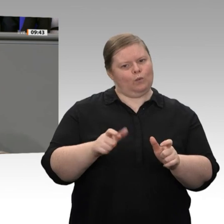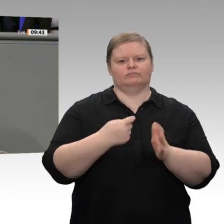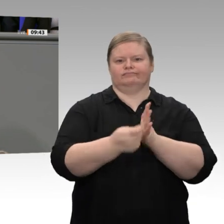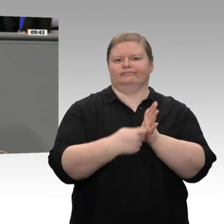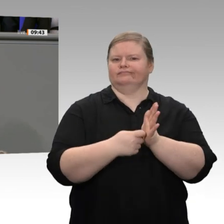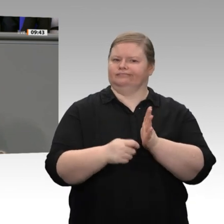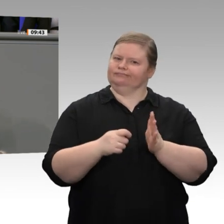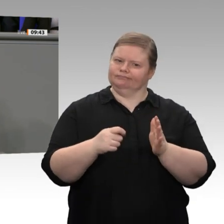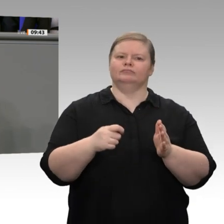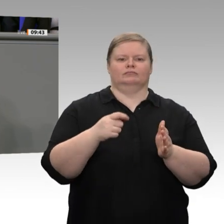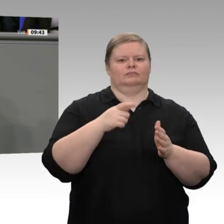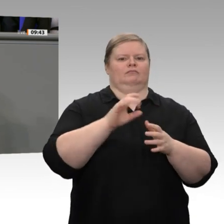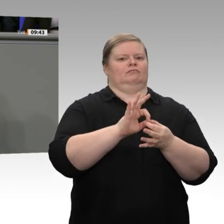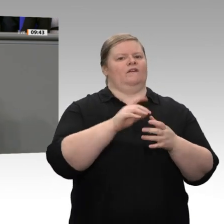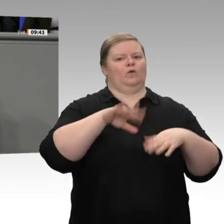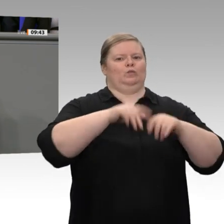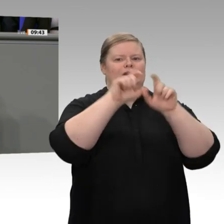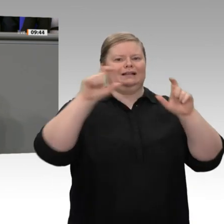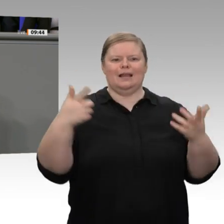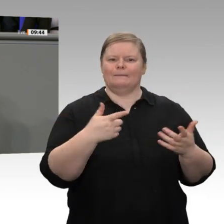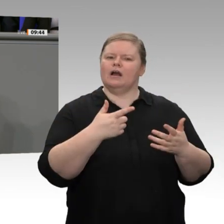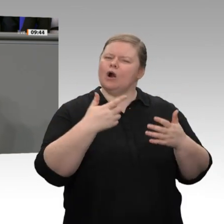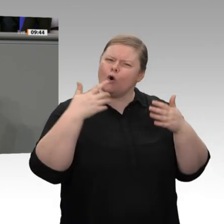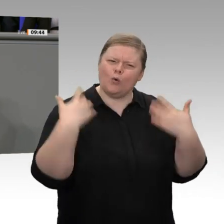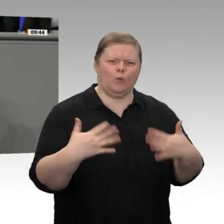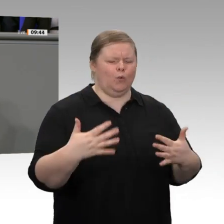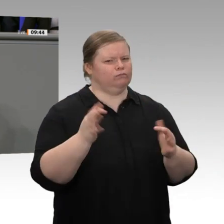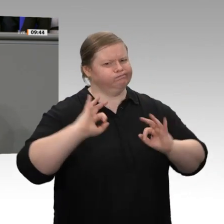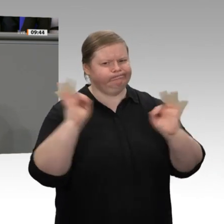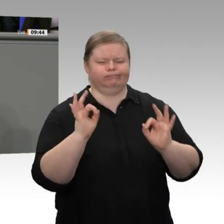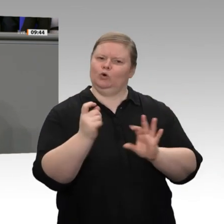Ich kann Ihnen nur sagen: Wenn unverhohlen europäische Unternehmen, die sich